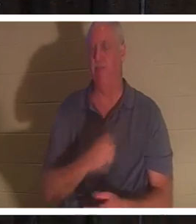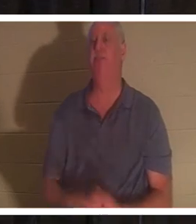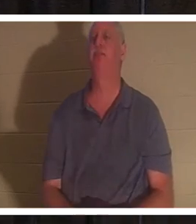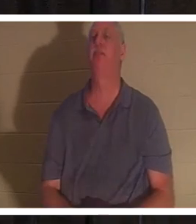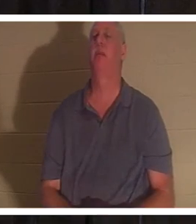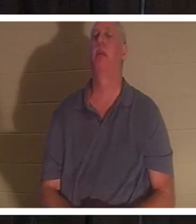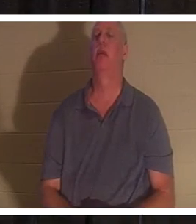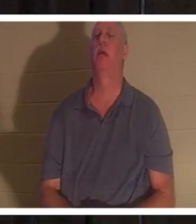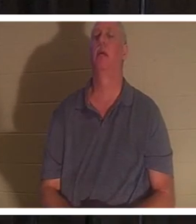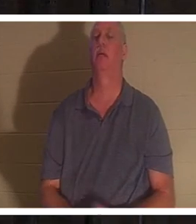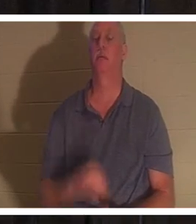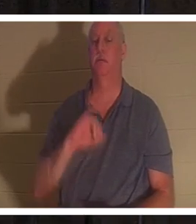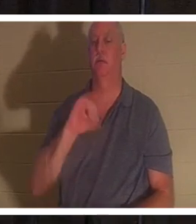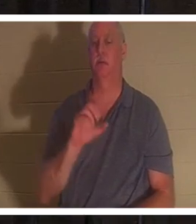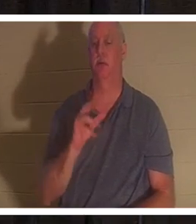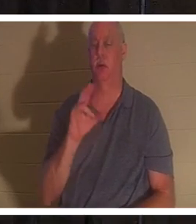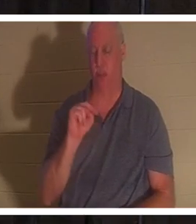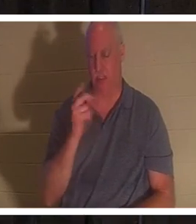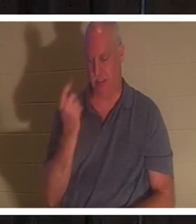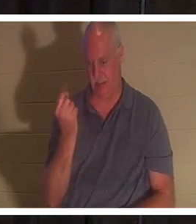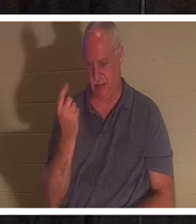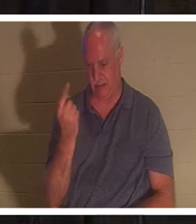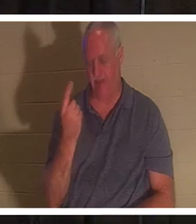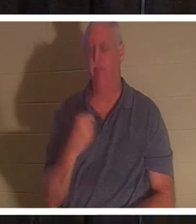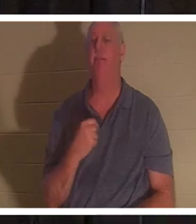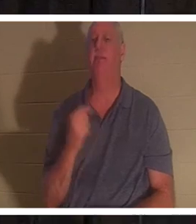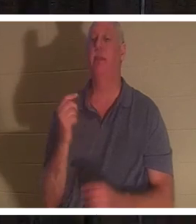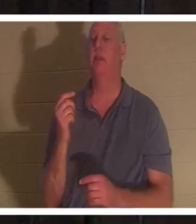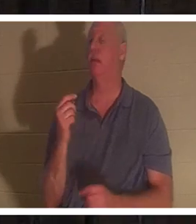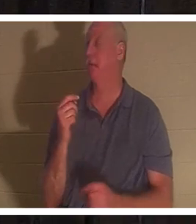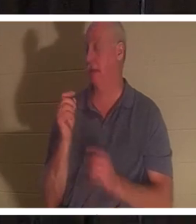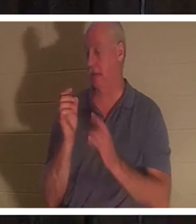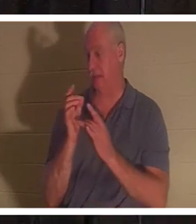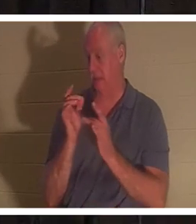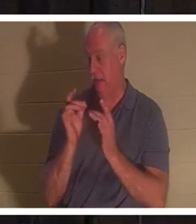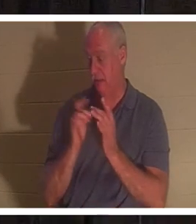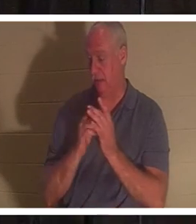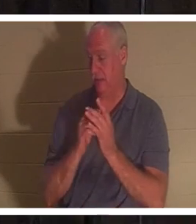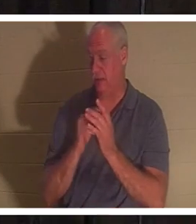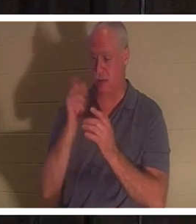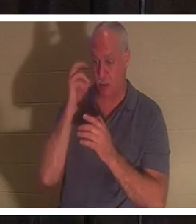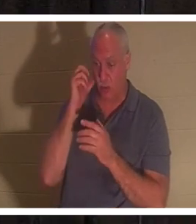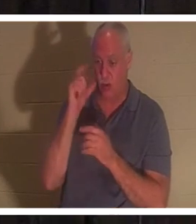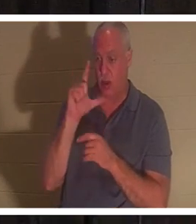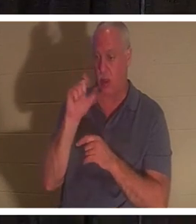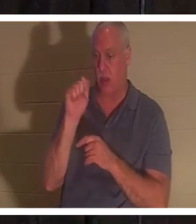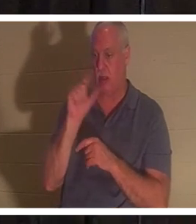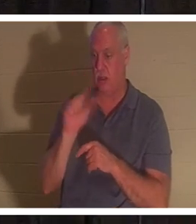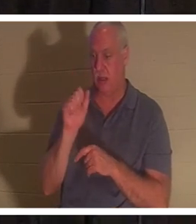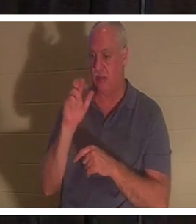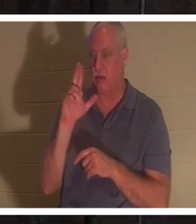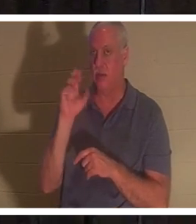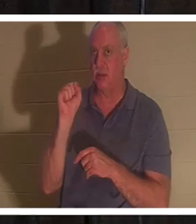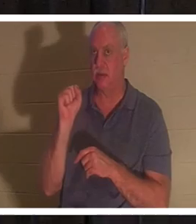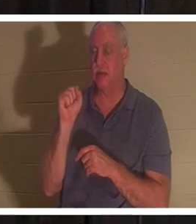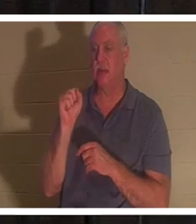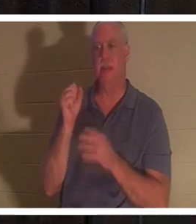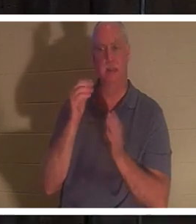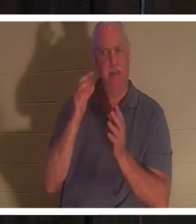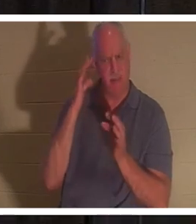, Jean 11. Jésus, quand on lui a dit que Lazare était malade, Il a délibérément attendu 'le? Il